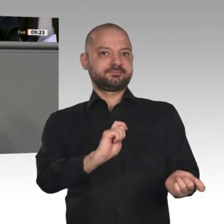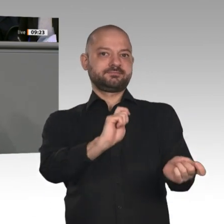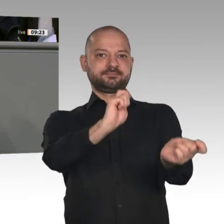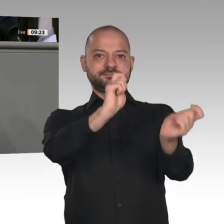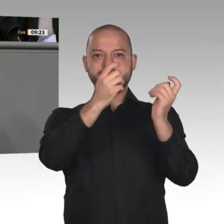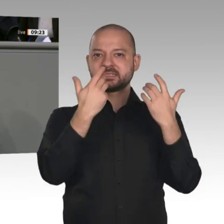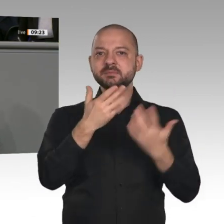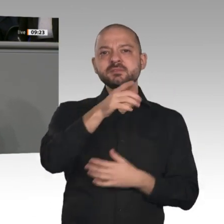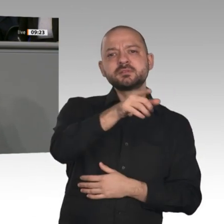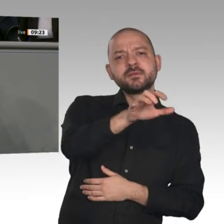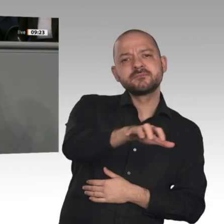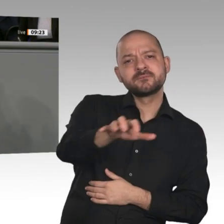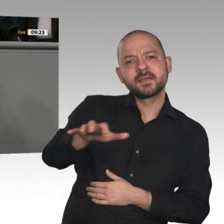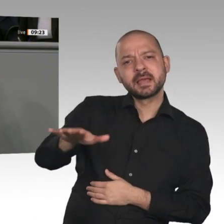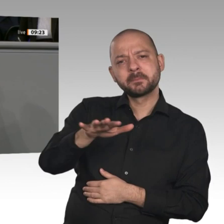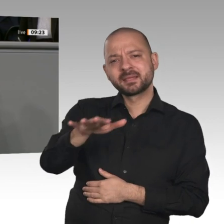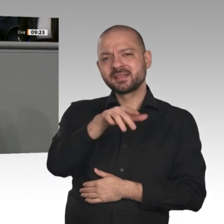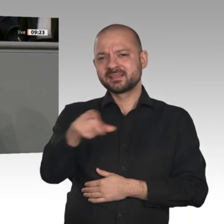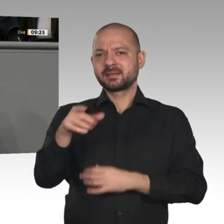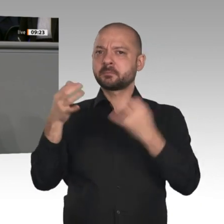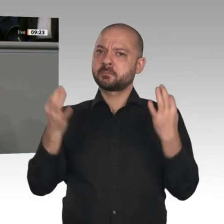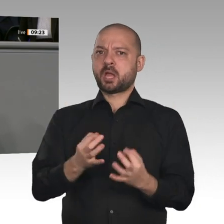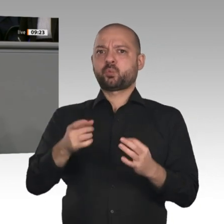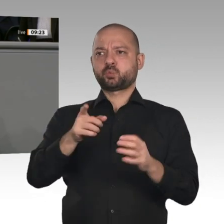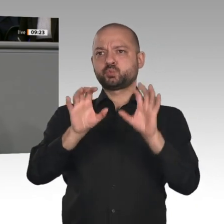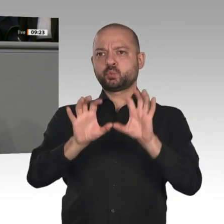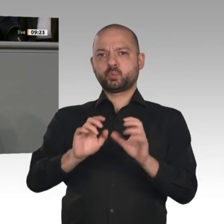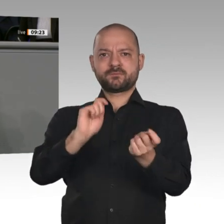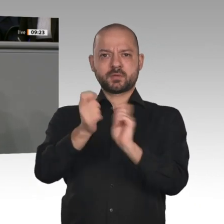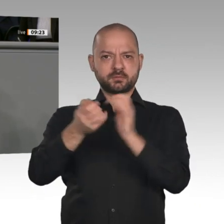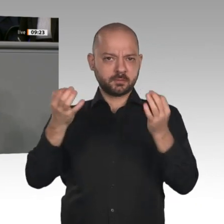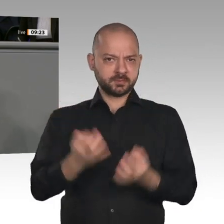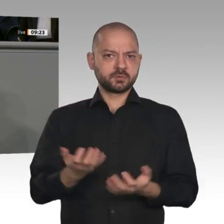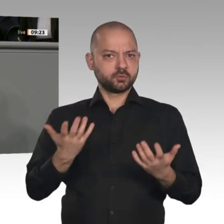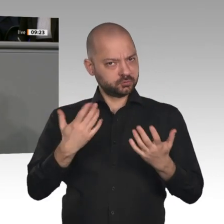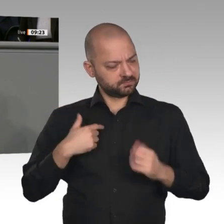Koalitionsausschusses. Das Arbeit-von-morgen- Gesetz kommt.